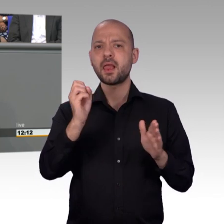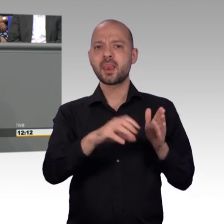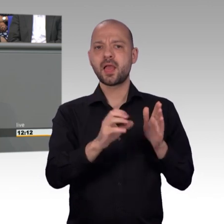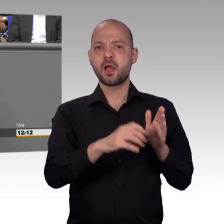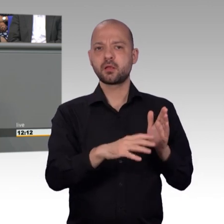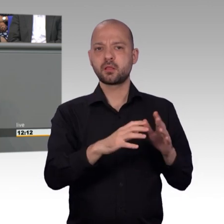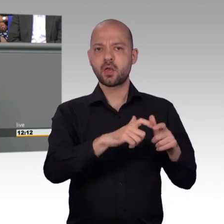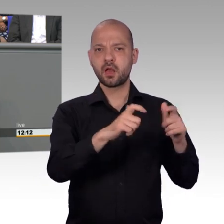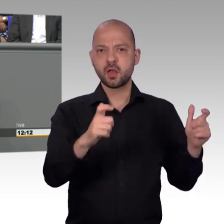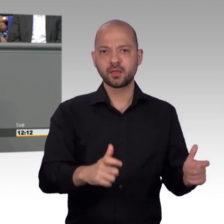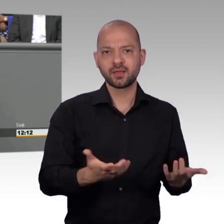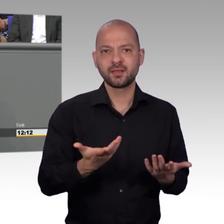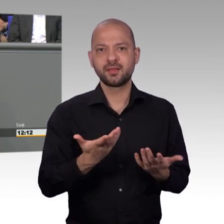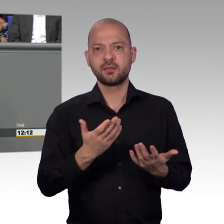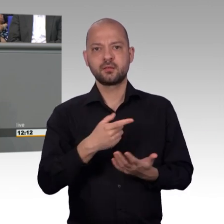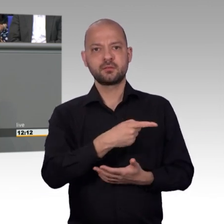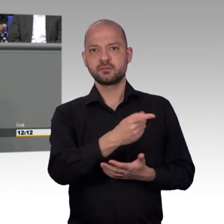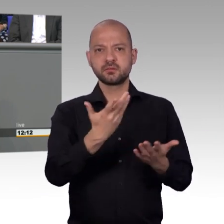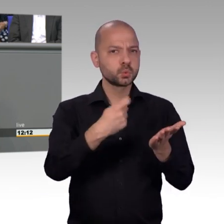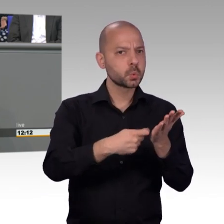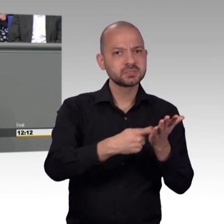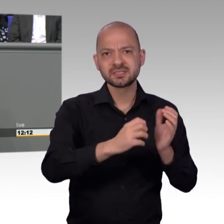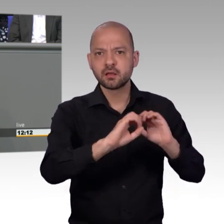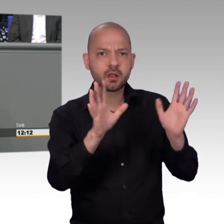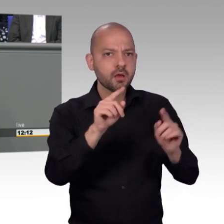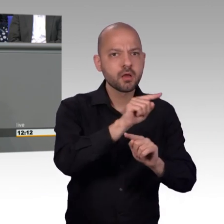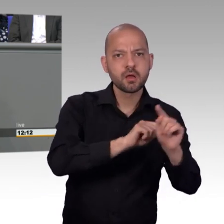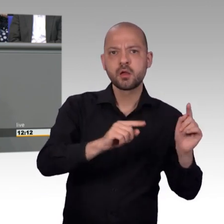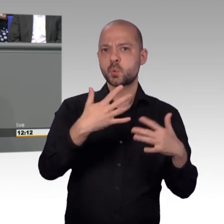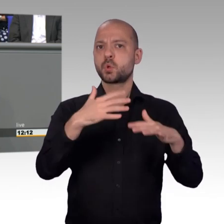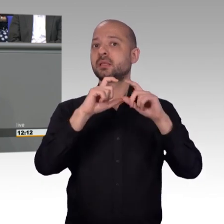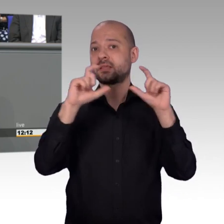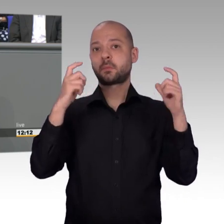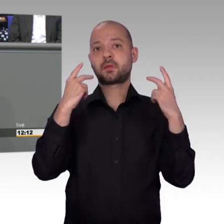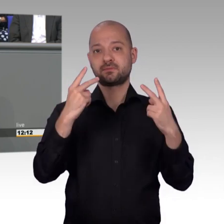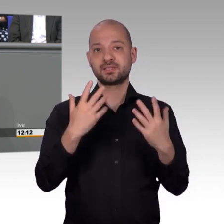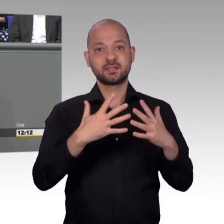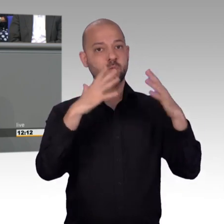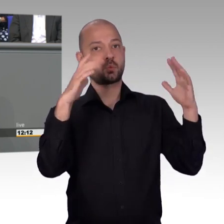auf die Ministerien einwirken zu können. Ich bedanke mich für die Bereitschaft der Regierungsmitglieder, immer uns zur Verfügung zu stehen [Zwischenruf] Halb Acht!